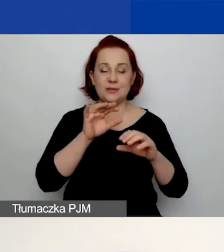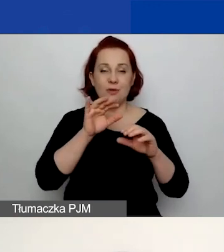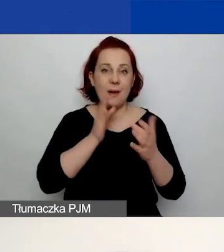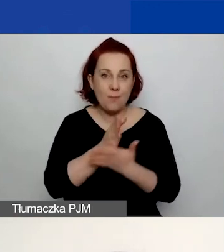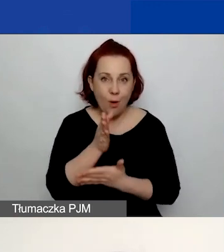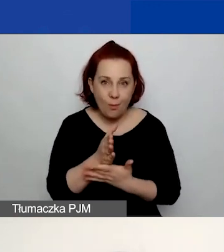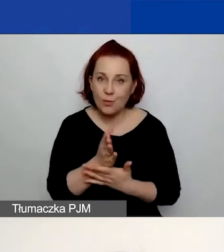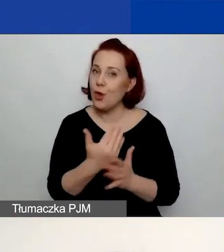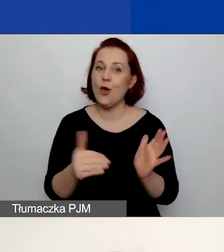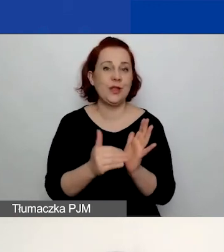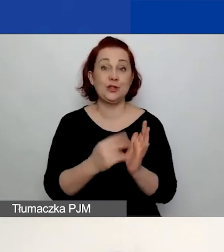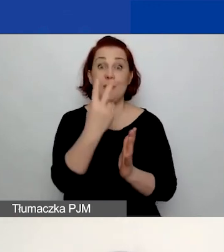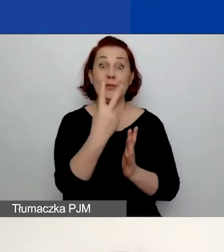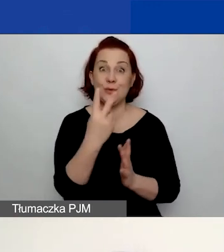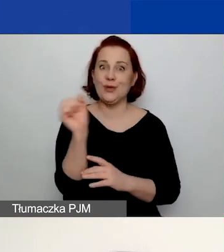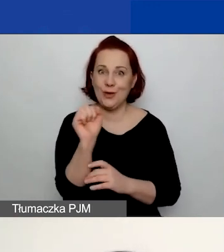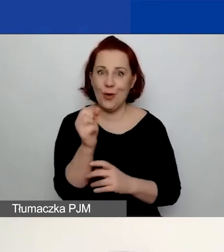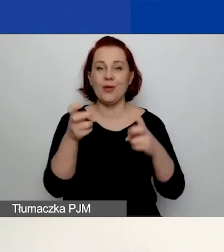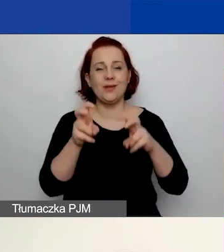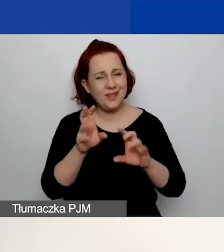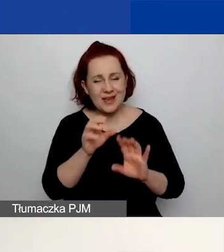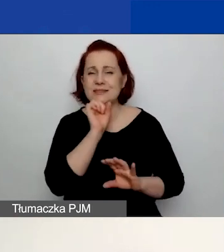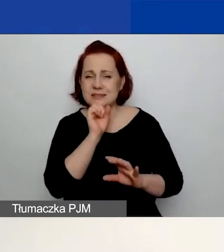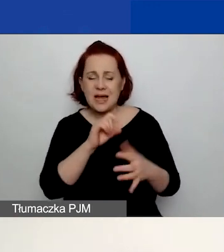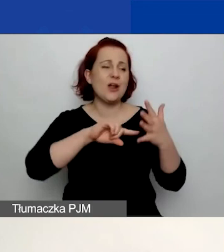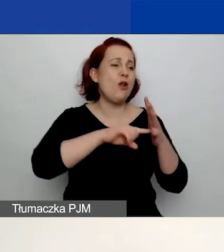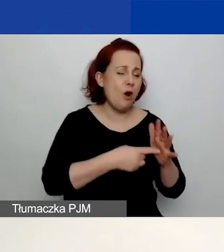Wystarczy, że zalogujecie się na swoje stare konto. Ono będzie aktywne